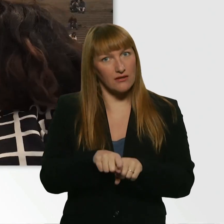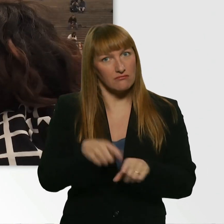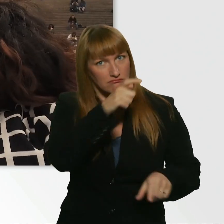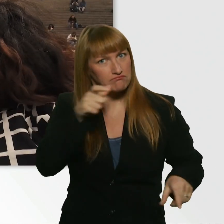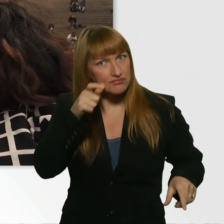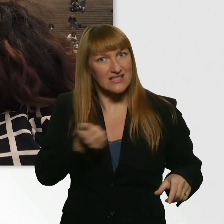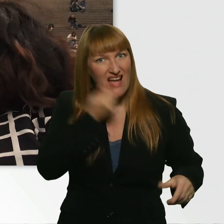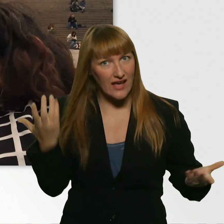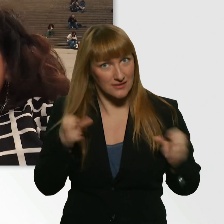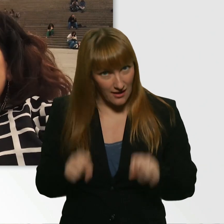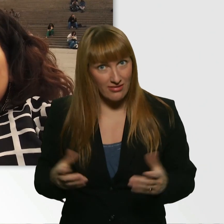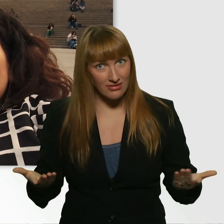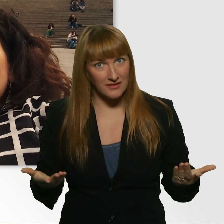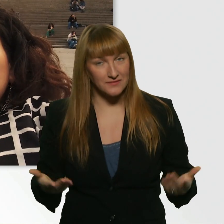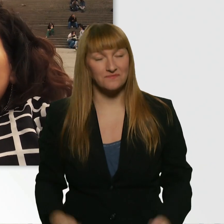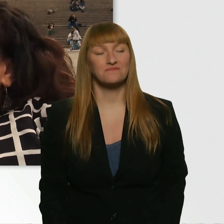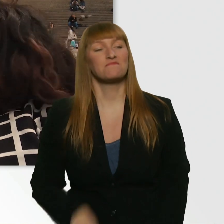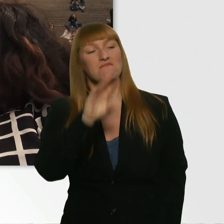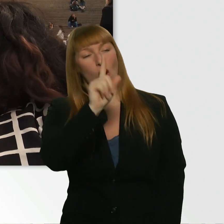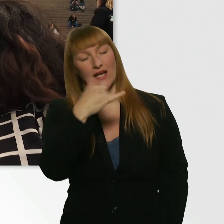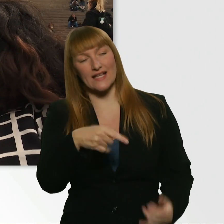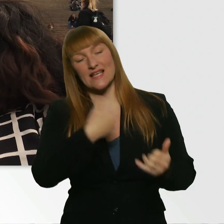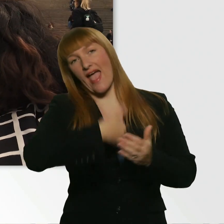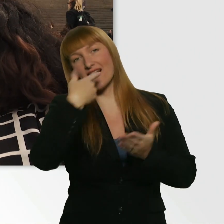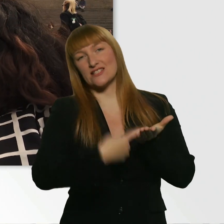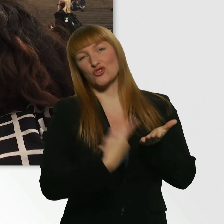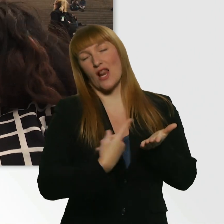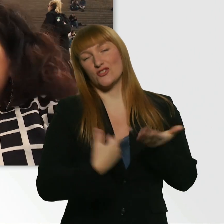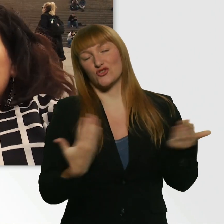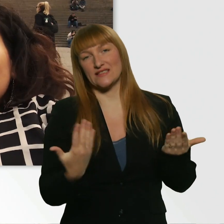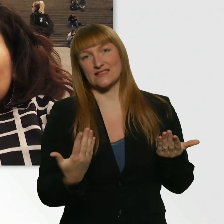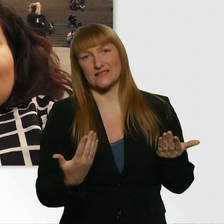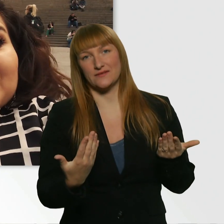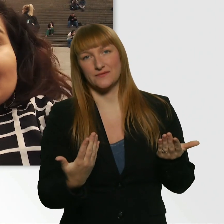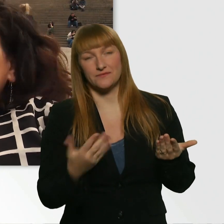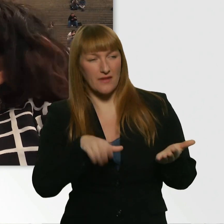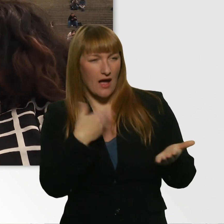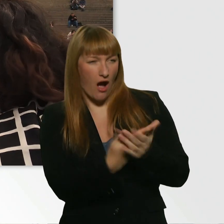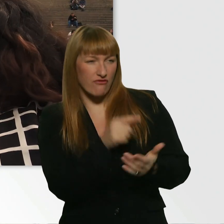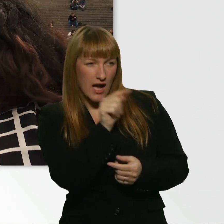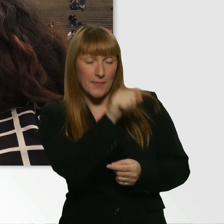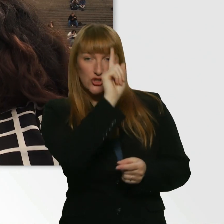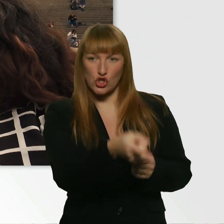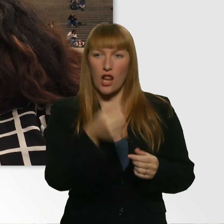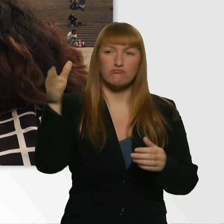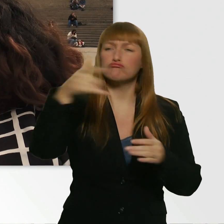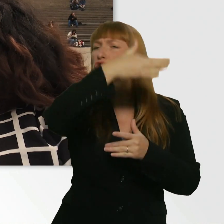So Leroy, meine 1. Challenge an dich ist: Du gehst zu einer Passantin oder zu einem Passanten